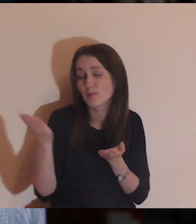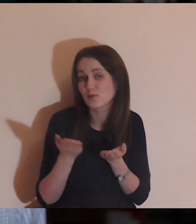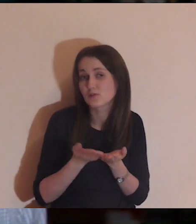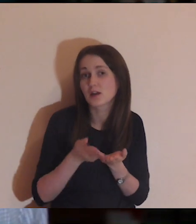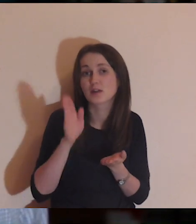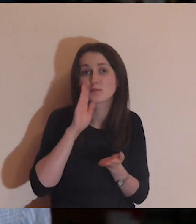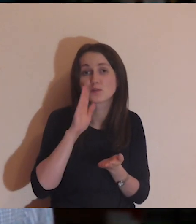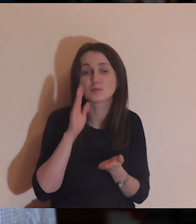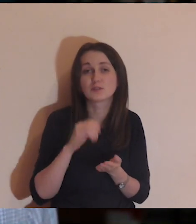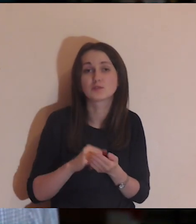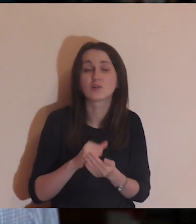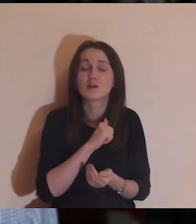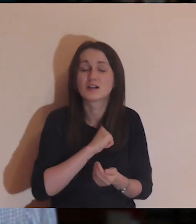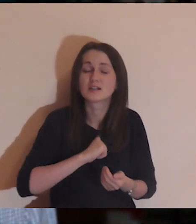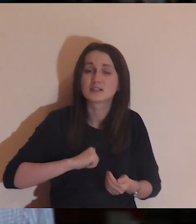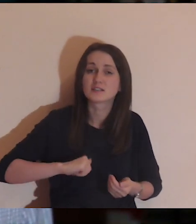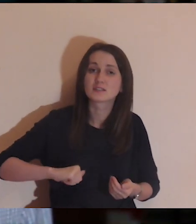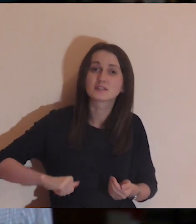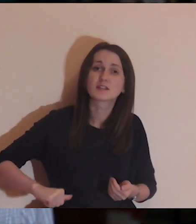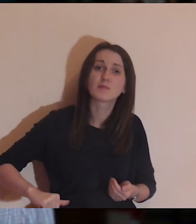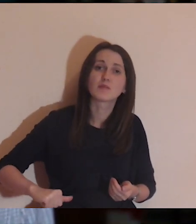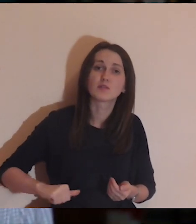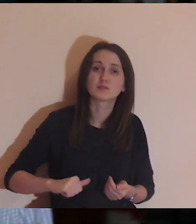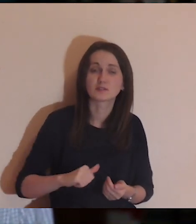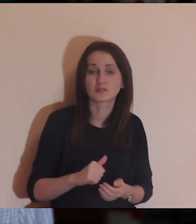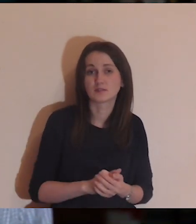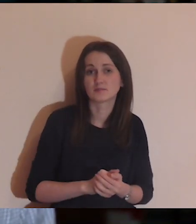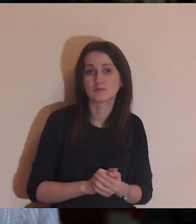który jest biedny, samotny i nie może się przez mur przedostać,